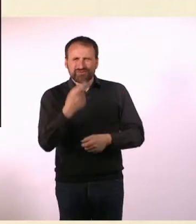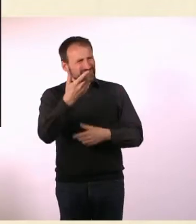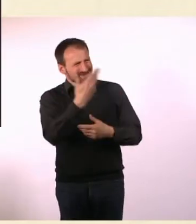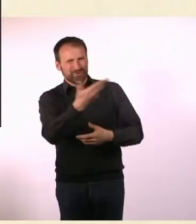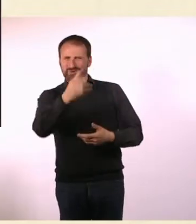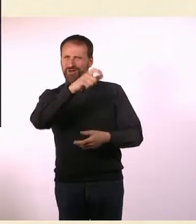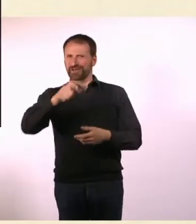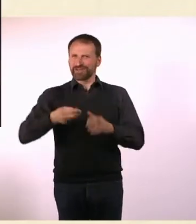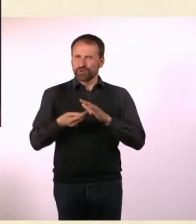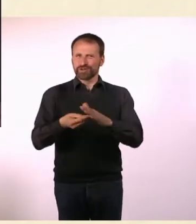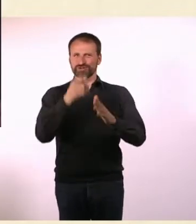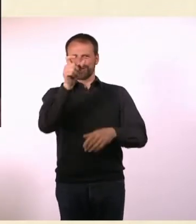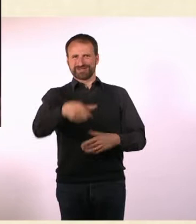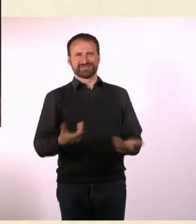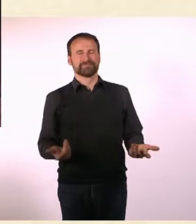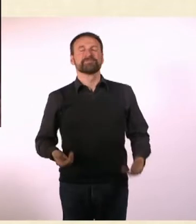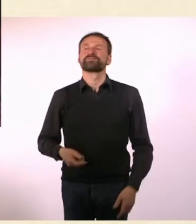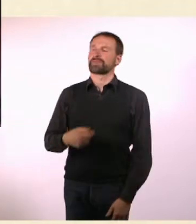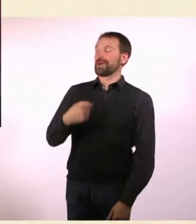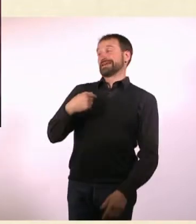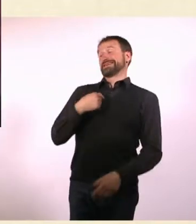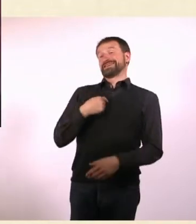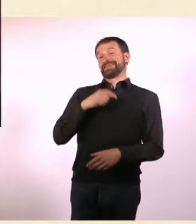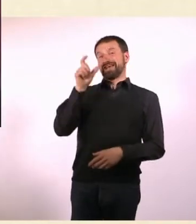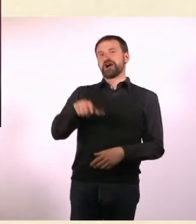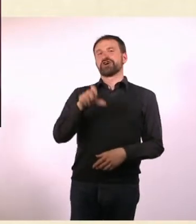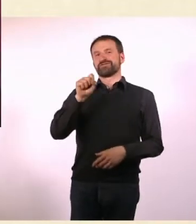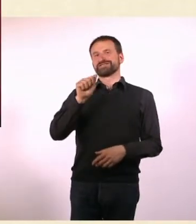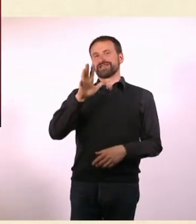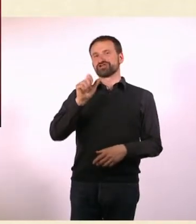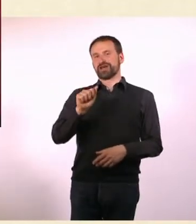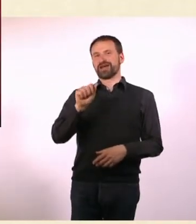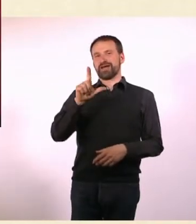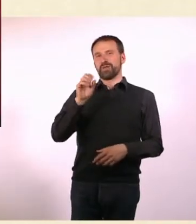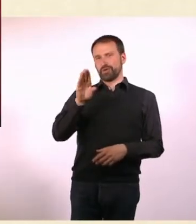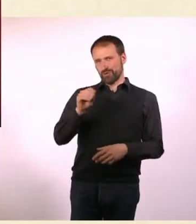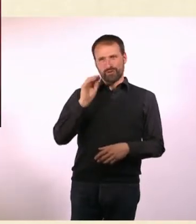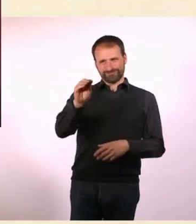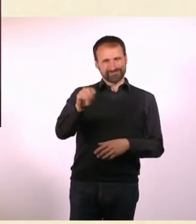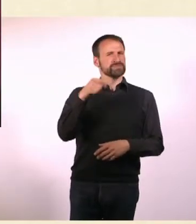Ich habe Sascha Lobo angesprochen und habe gesagt: Hallo, Du hast ja ADS, möchtest Du da gerne mit mir drüber sprechen?